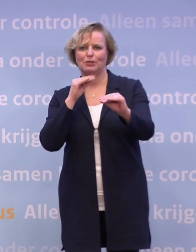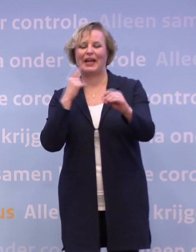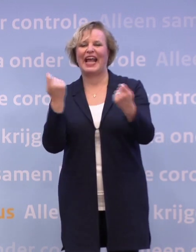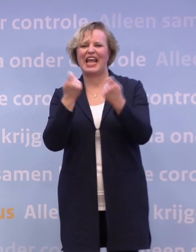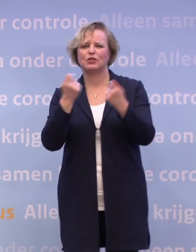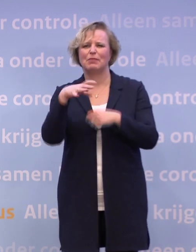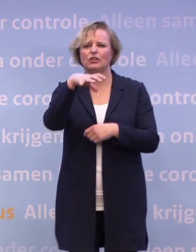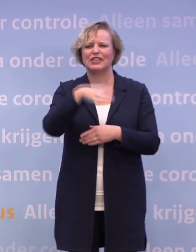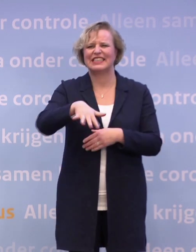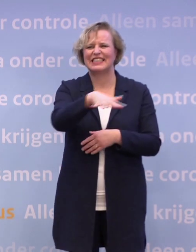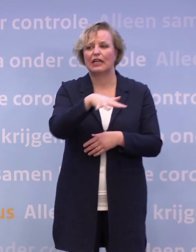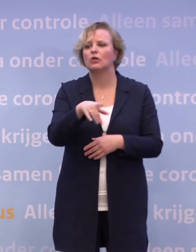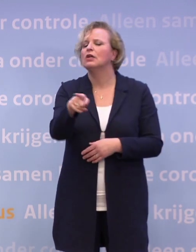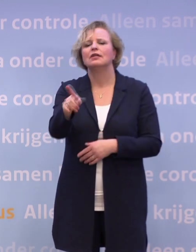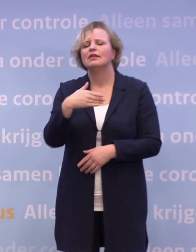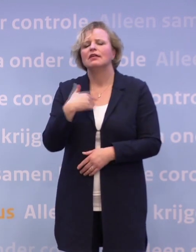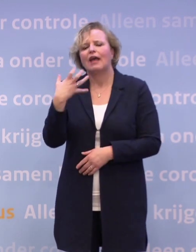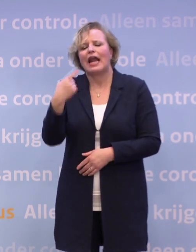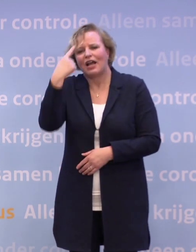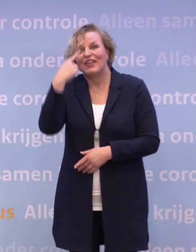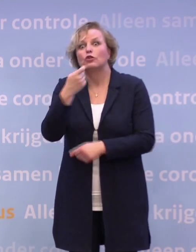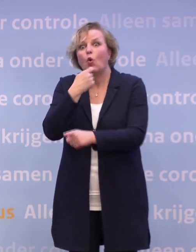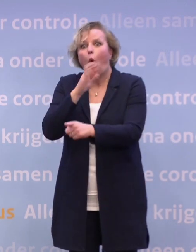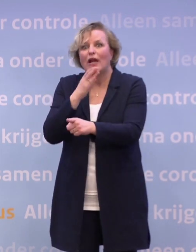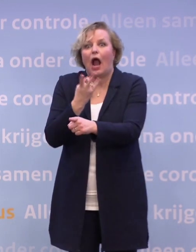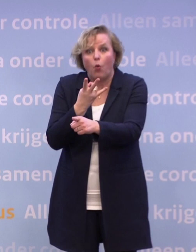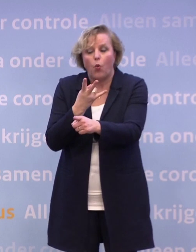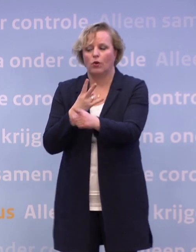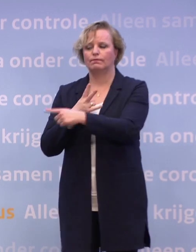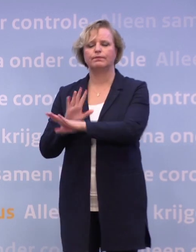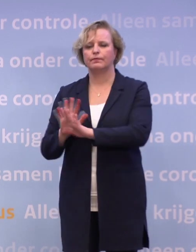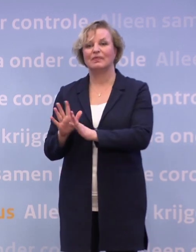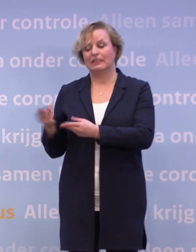...daar zijn allemaal van dat soort proeven voorbereid. Bij de horeca zijn die... Dat staat al klaar.